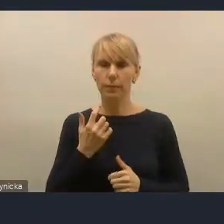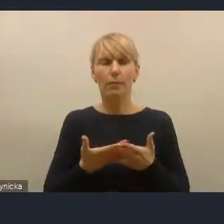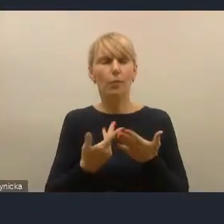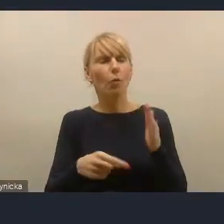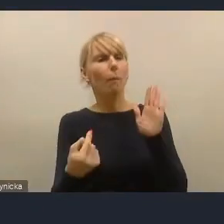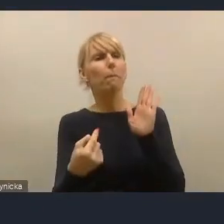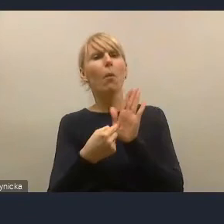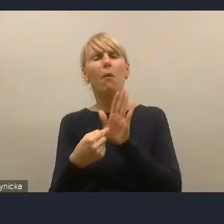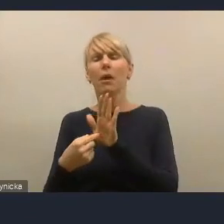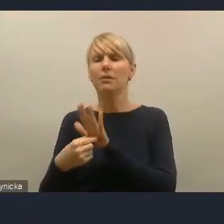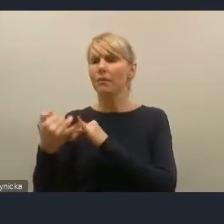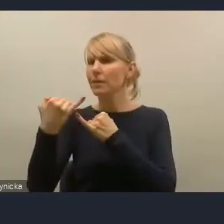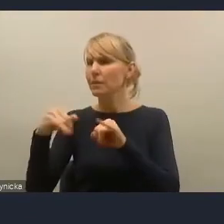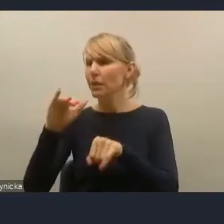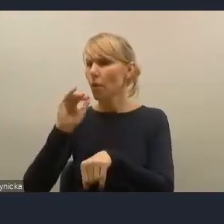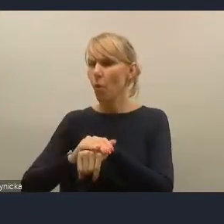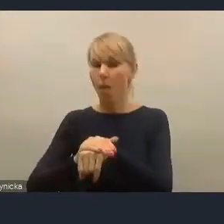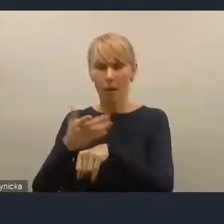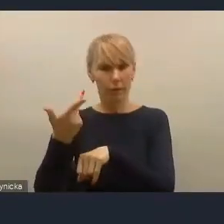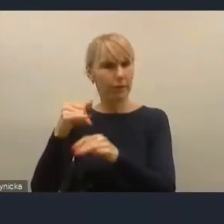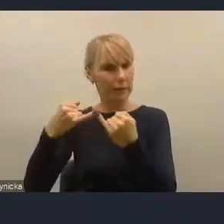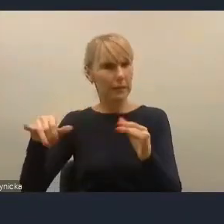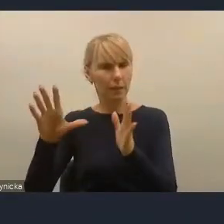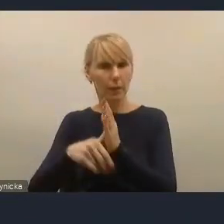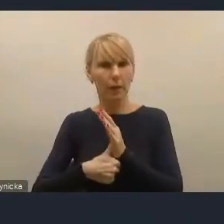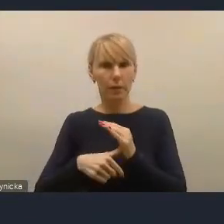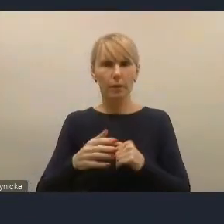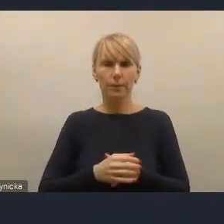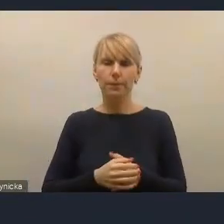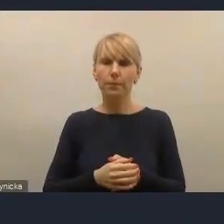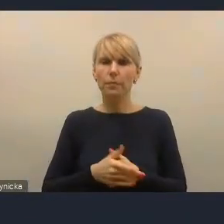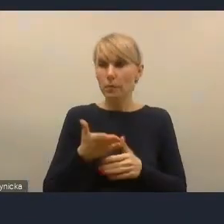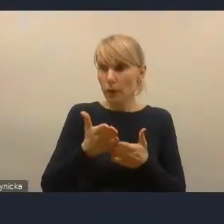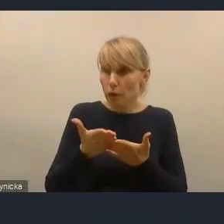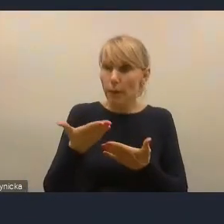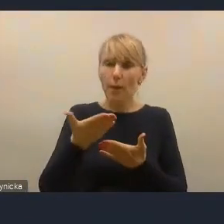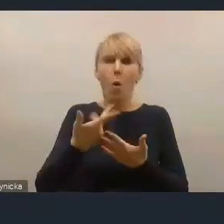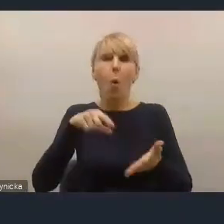gdzie udało nam się zaprosić mieszkańców do tego, żeby uczestniczyli w tych procesach.